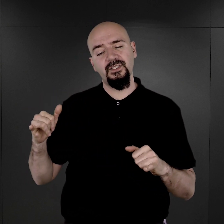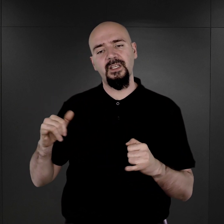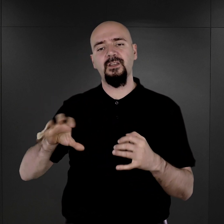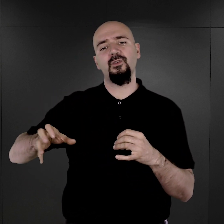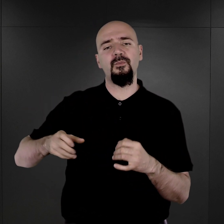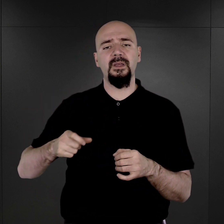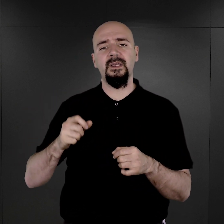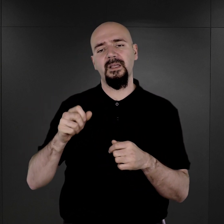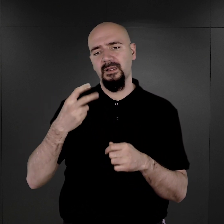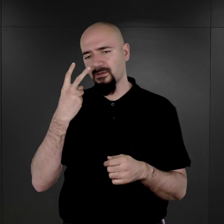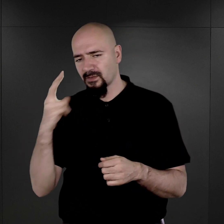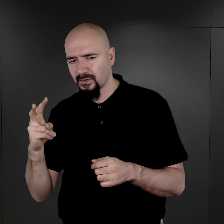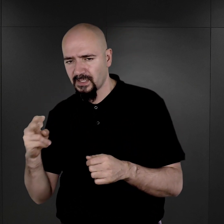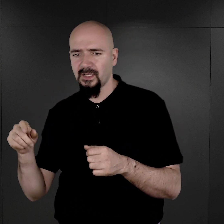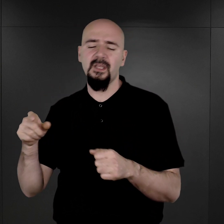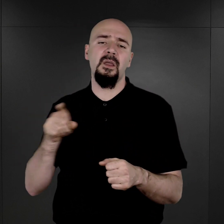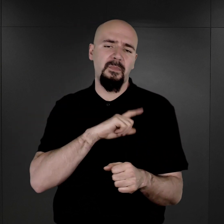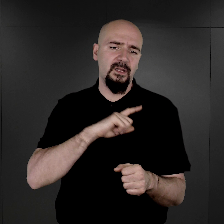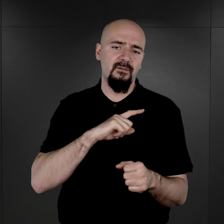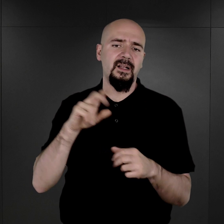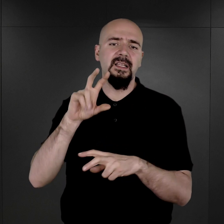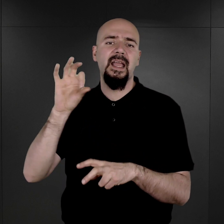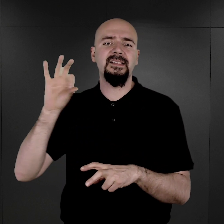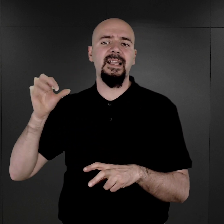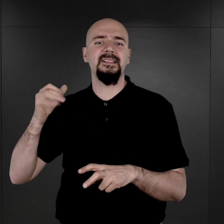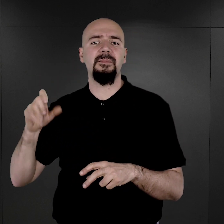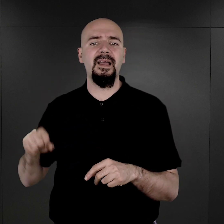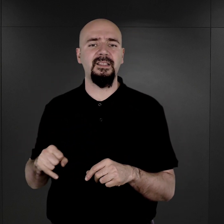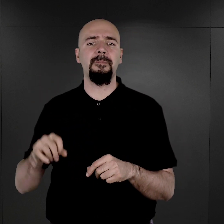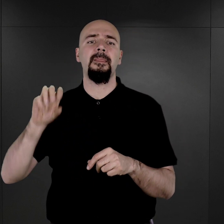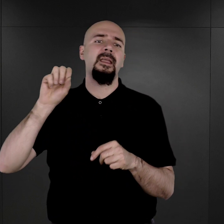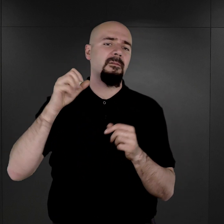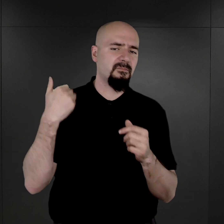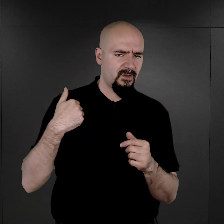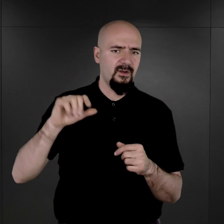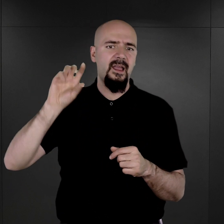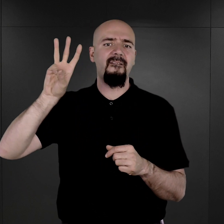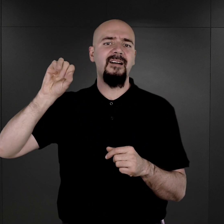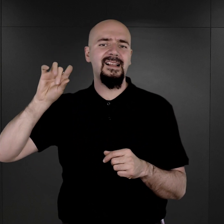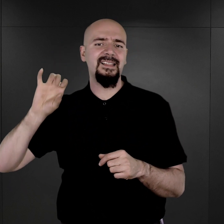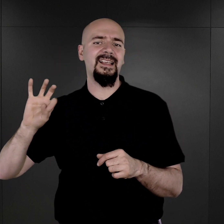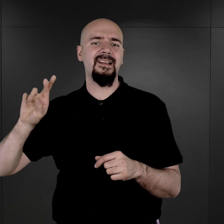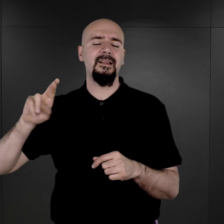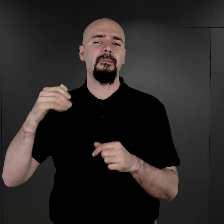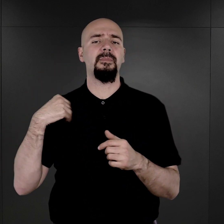prace tego komanda nadzorowali esesmani. Rzeczywiście Bernhard Walter był tam szefem z ramienia obozowego Gestapo.